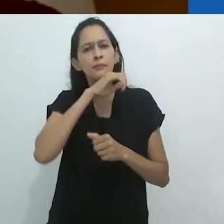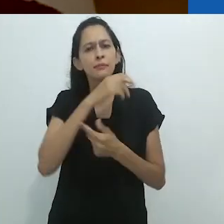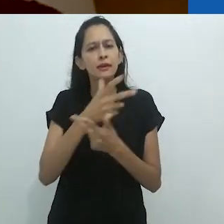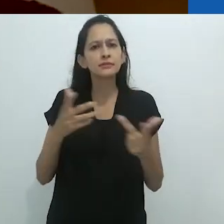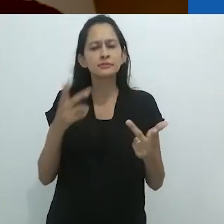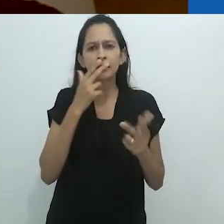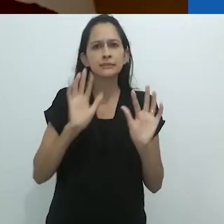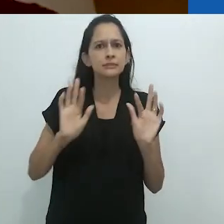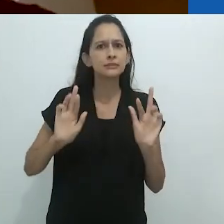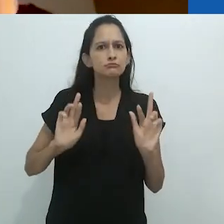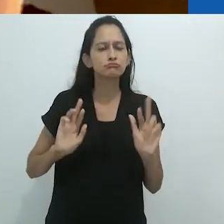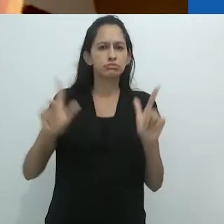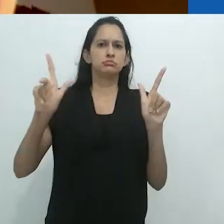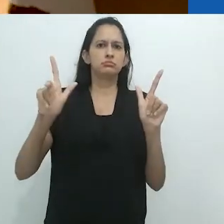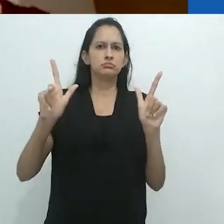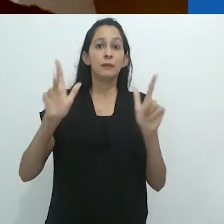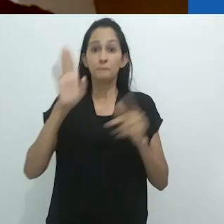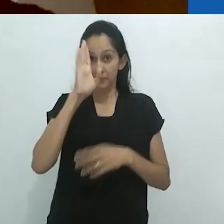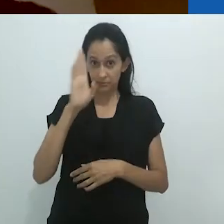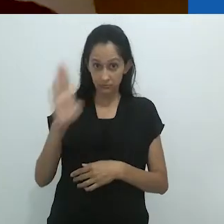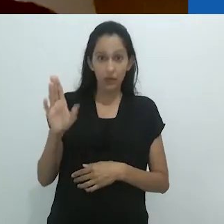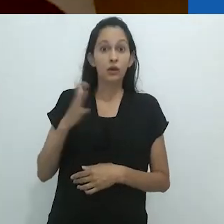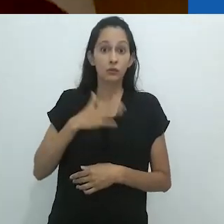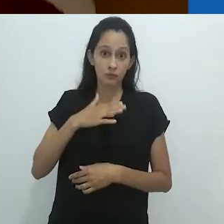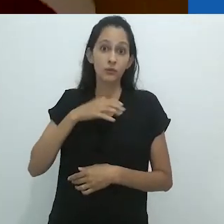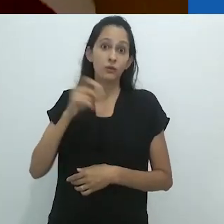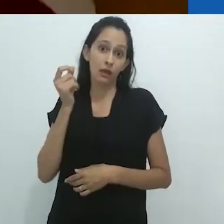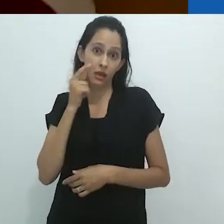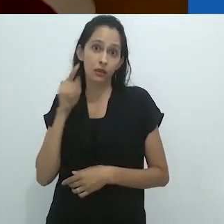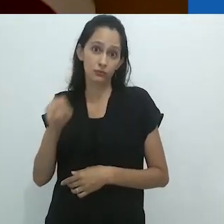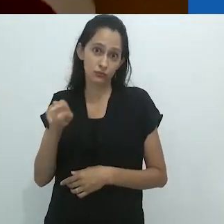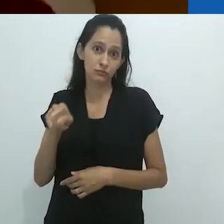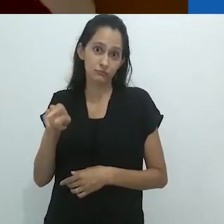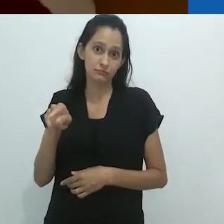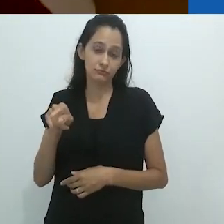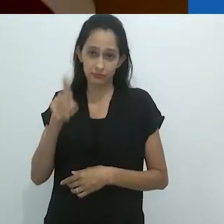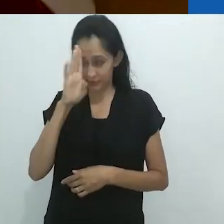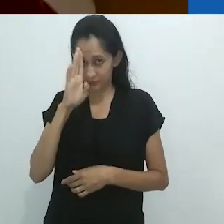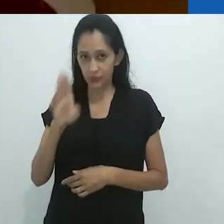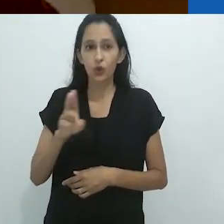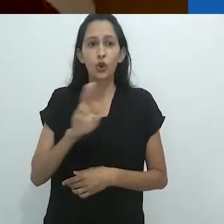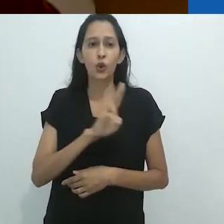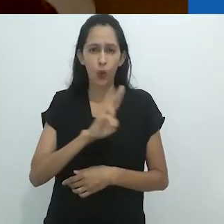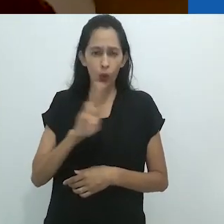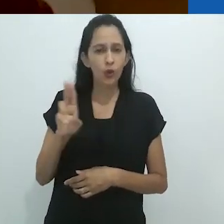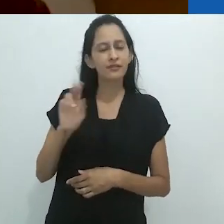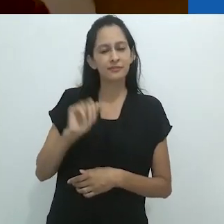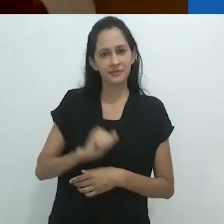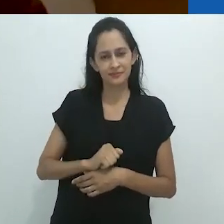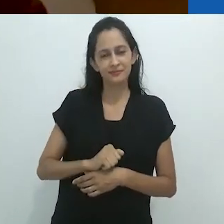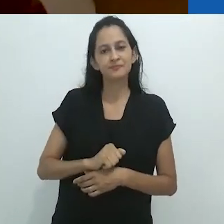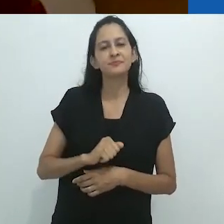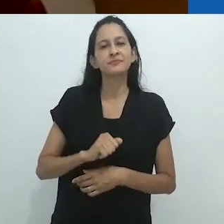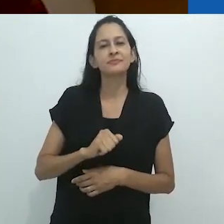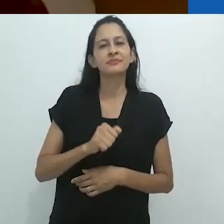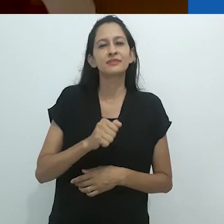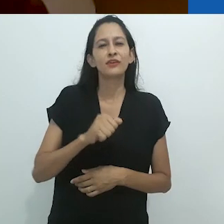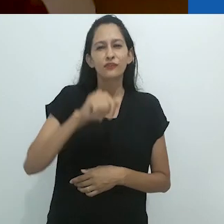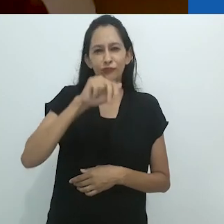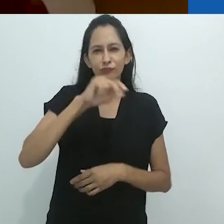até mesmo meus gatos (especialmente meus gatos). A partir de seu próprio nome (comedor de formigas em inglês),